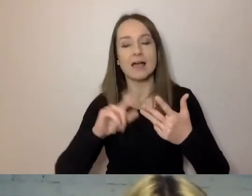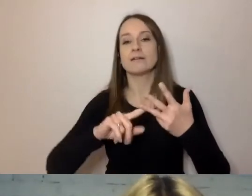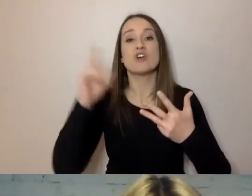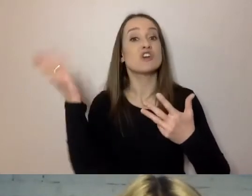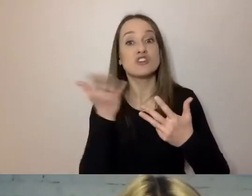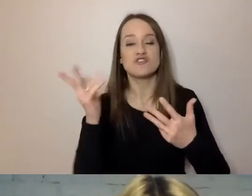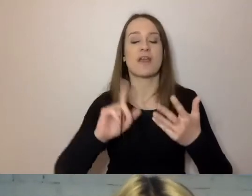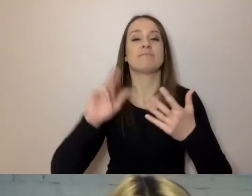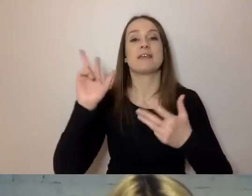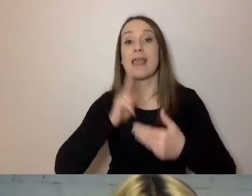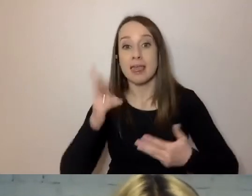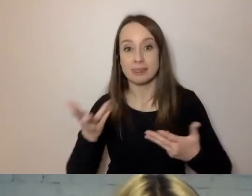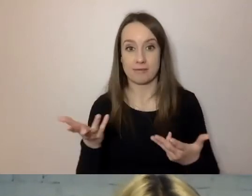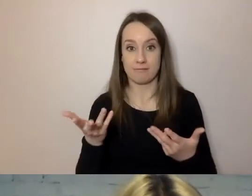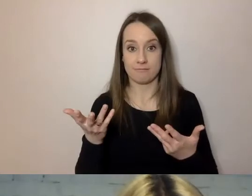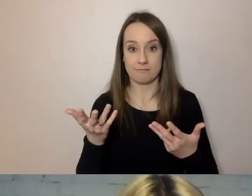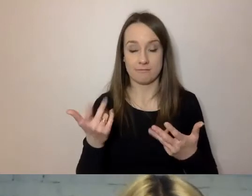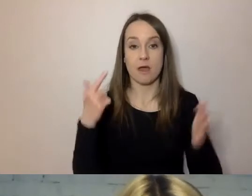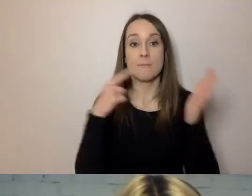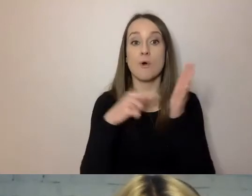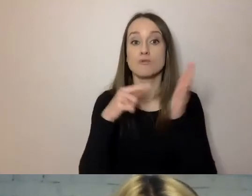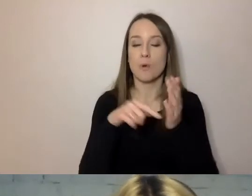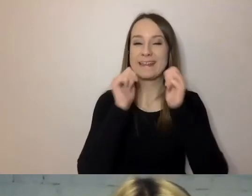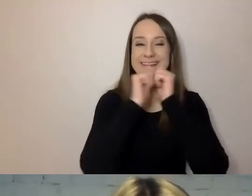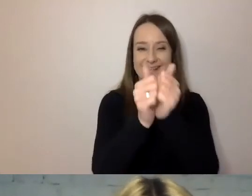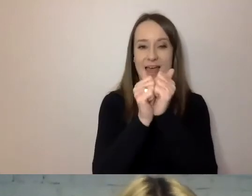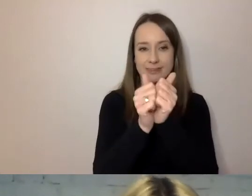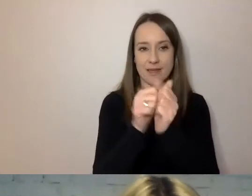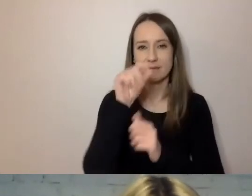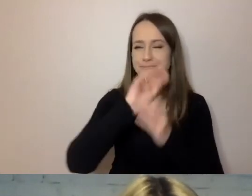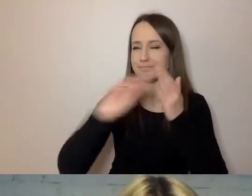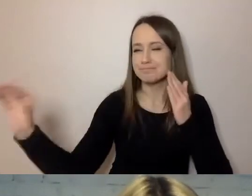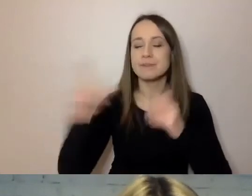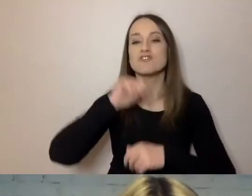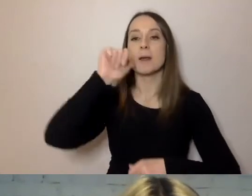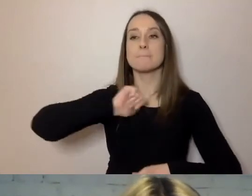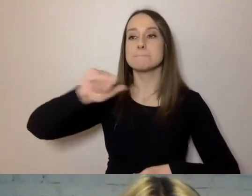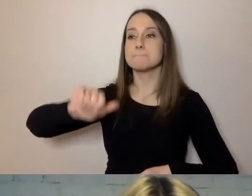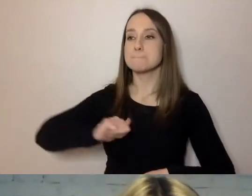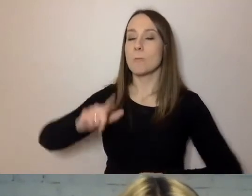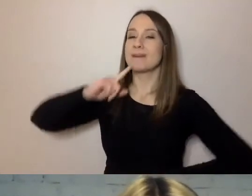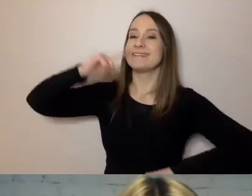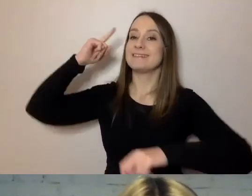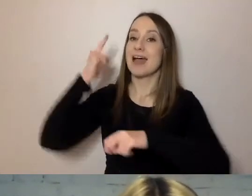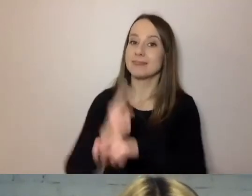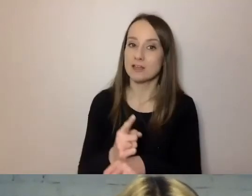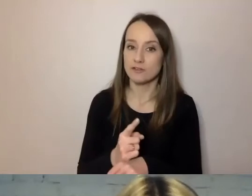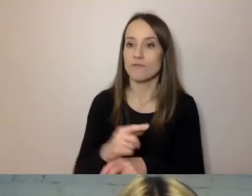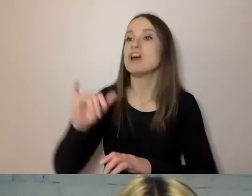Zdania, które zaczynają się od tego, że: „Burmistrz zadecydował o budowie fontanny”